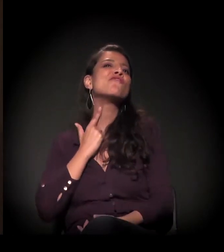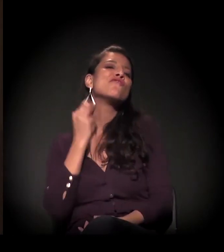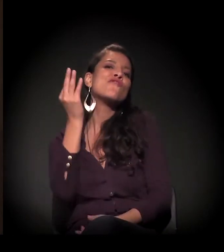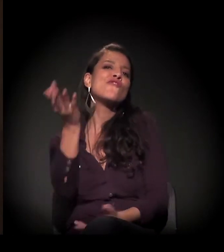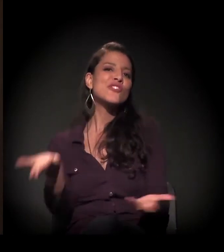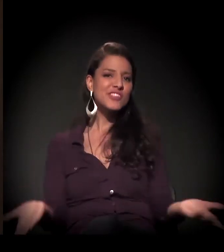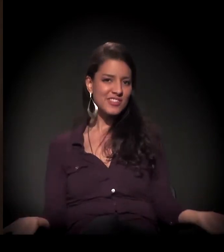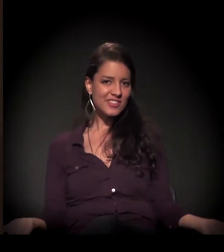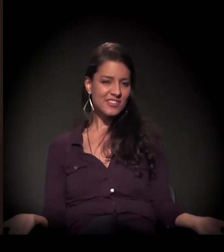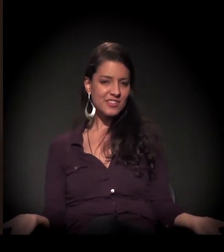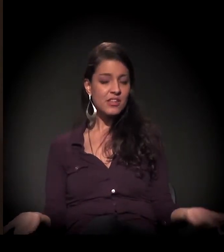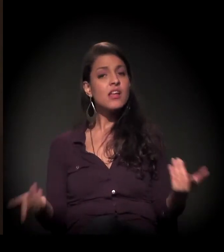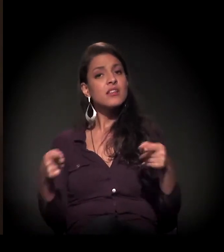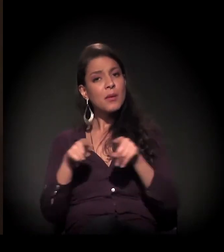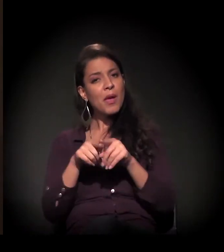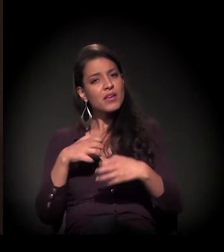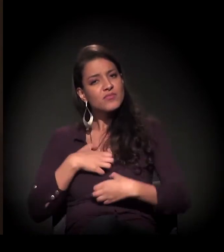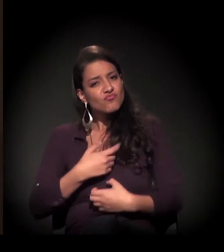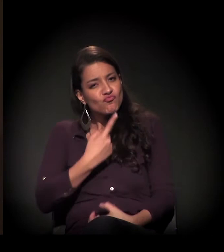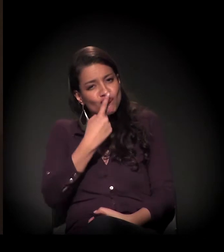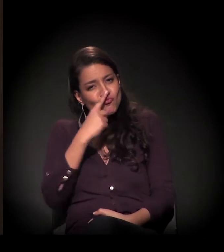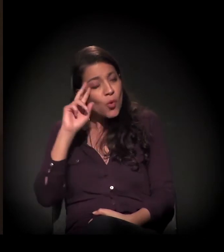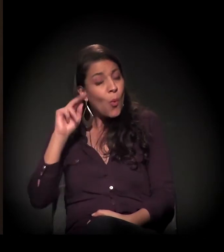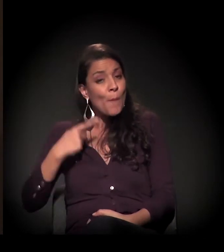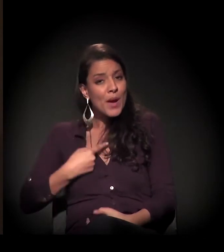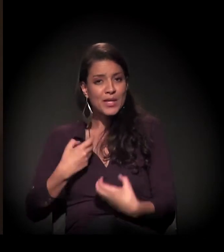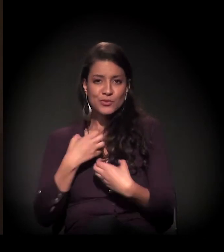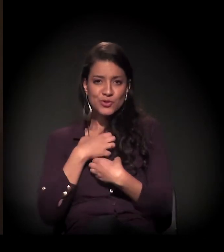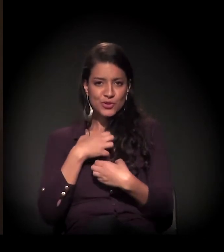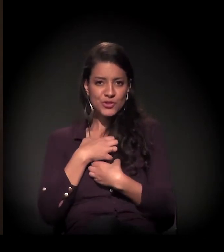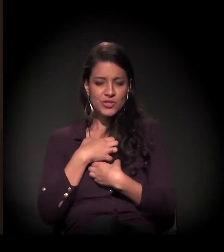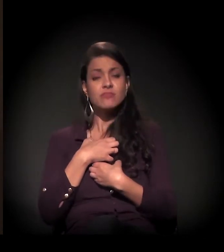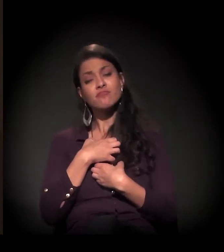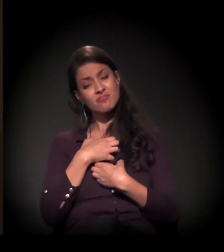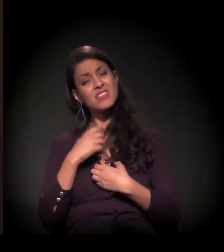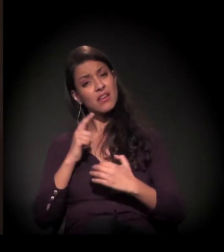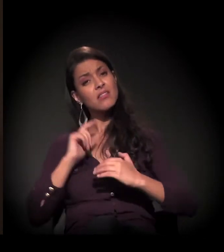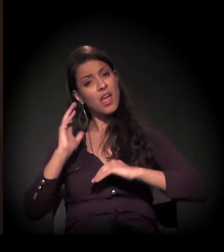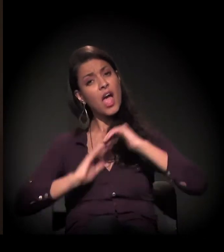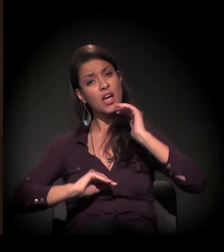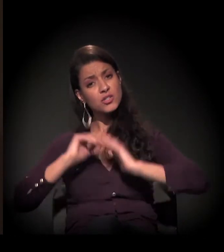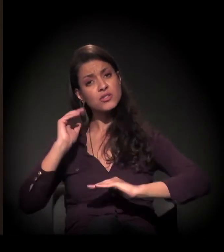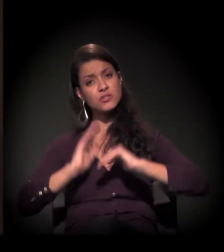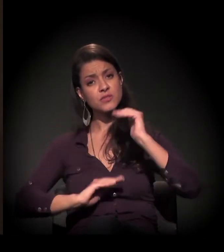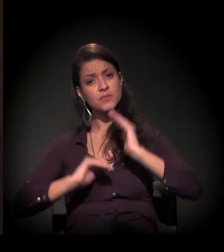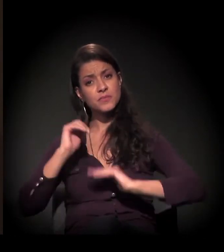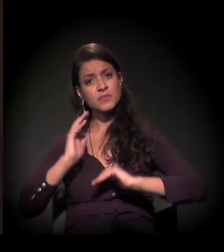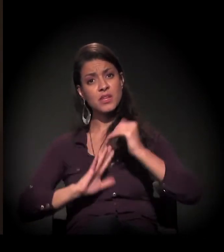Ele ter um aconchego mais humanizado conosco. Então nós temos as nossas atividades